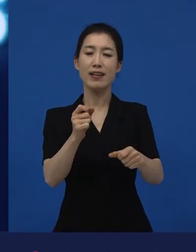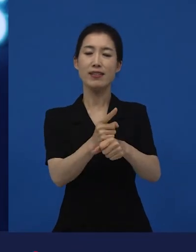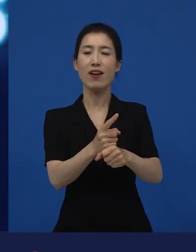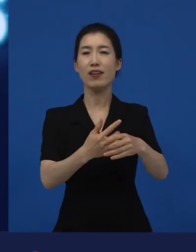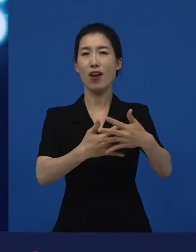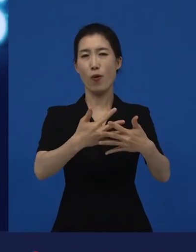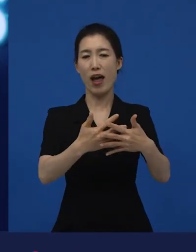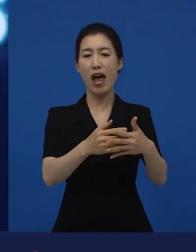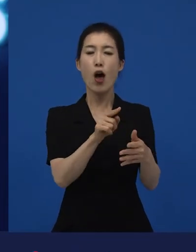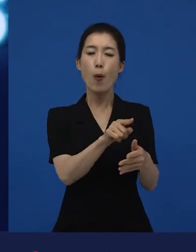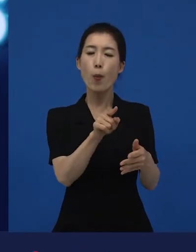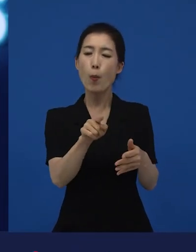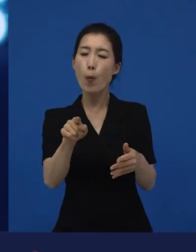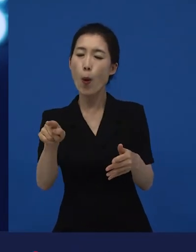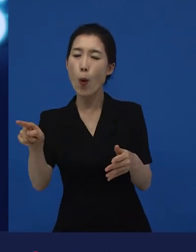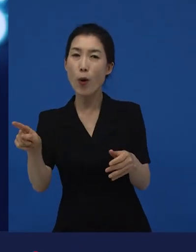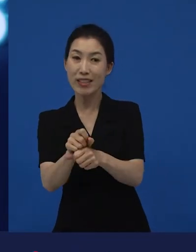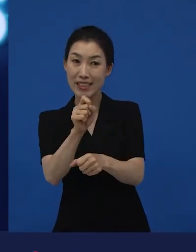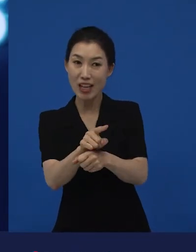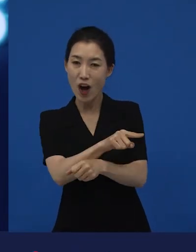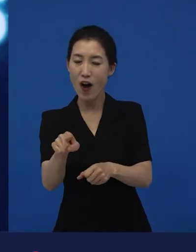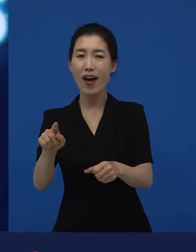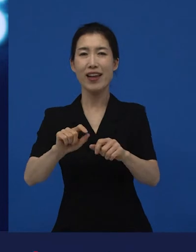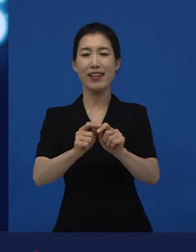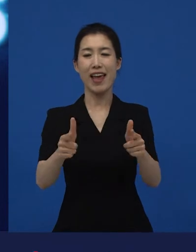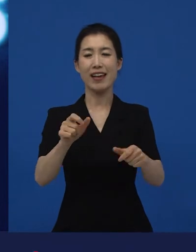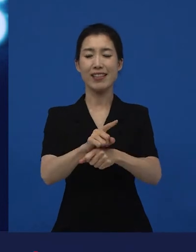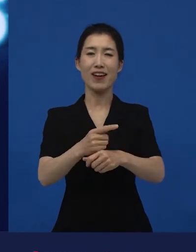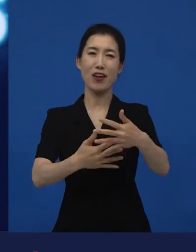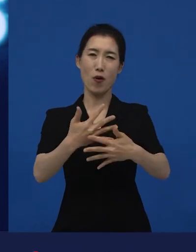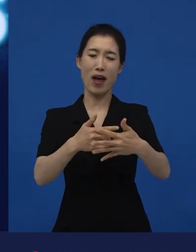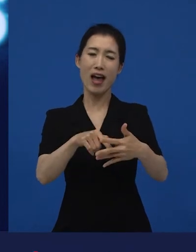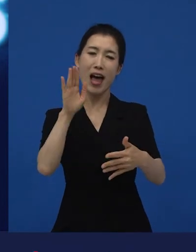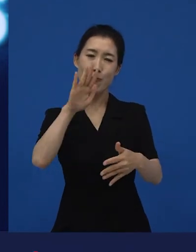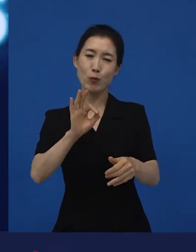다양성 영화는 이러이러한 영화라고 이야기하고 지원을 하기로 하자